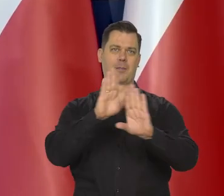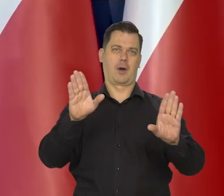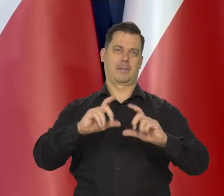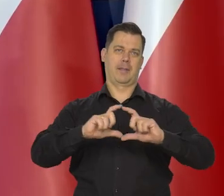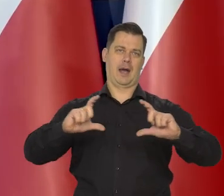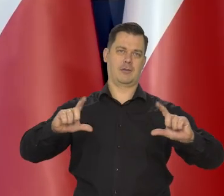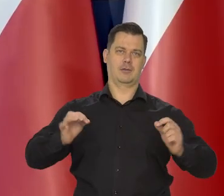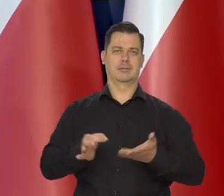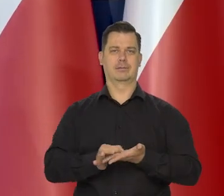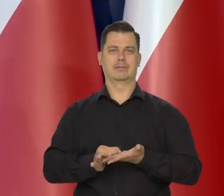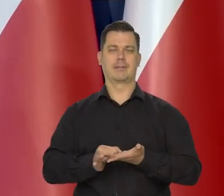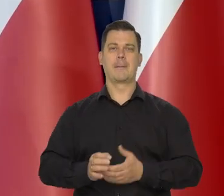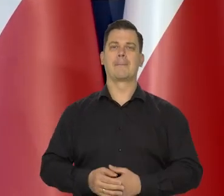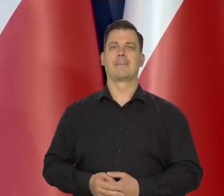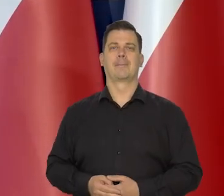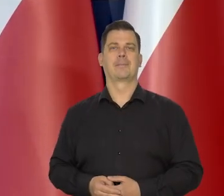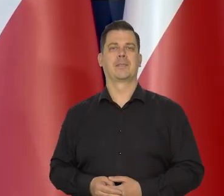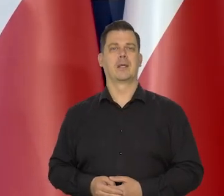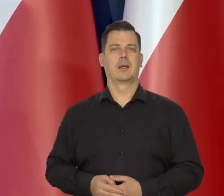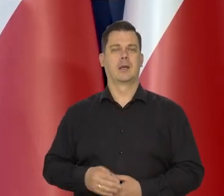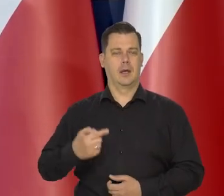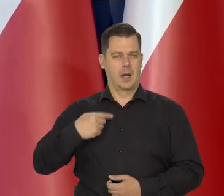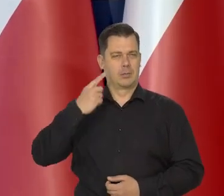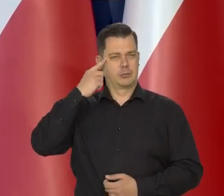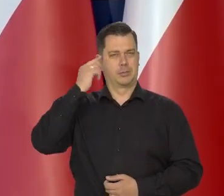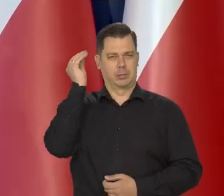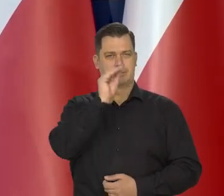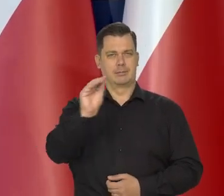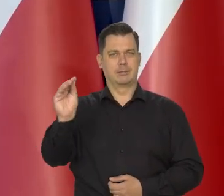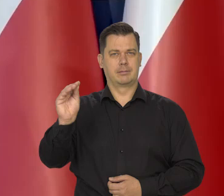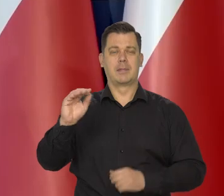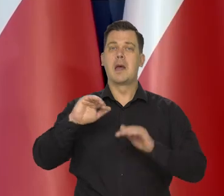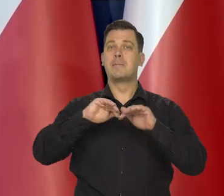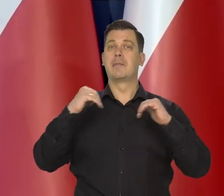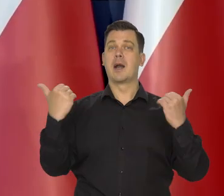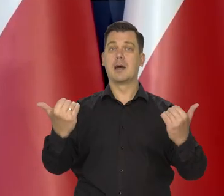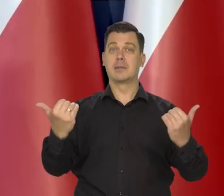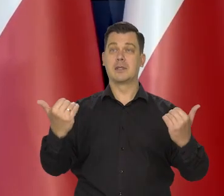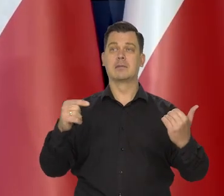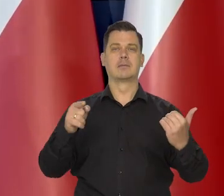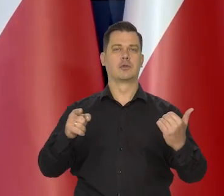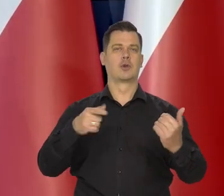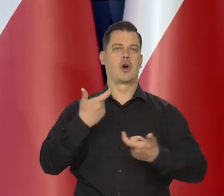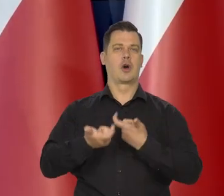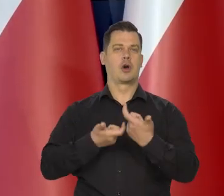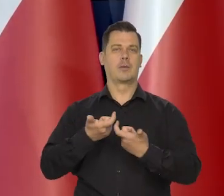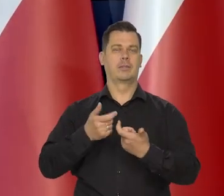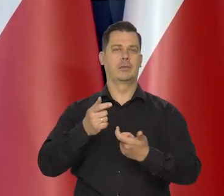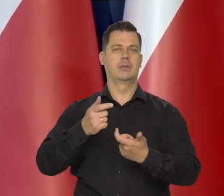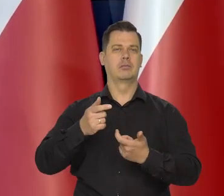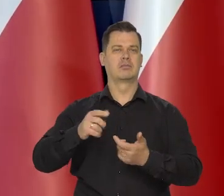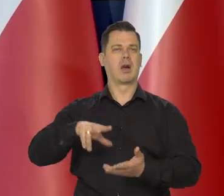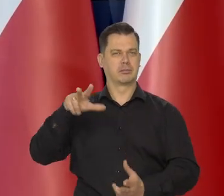Przypominam, że parlament ogłosił ten rok jako rok kopernikański.